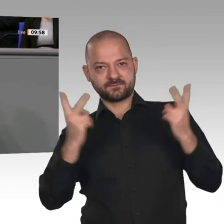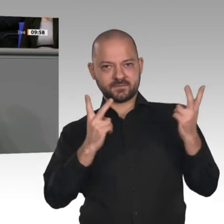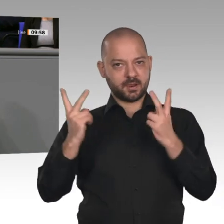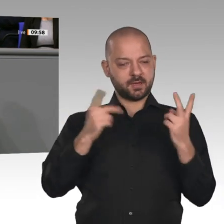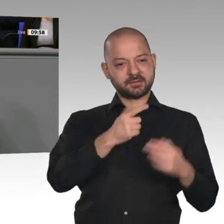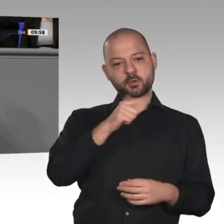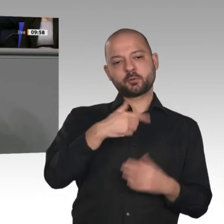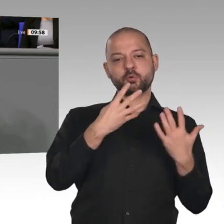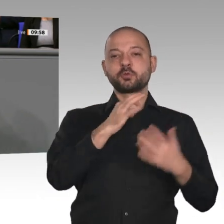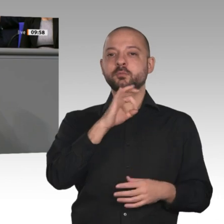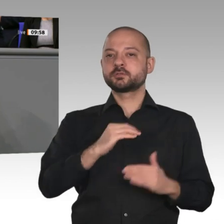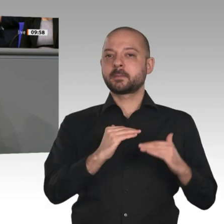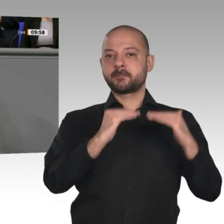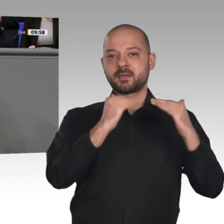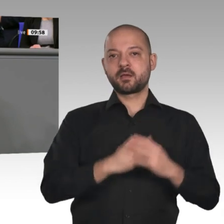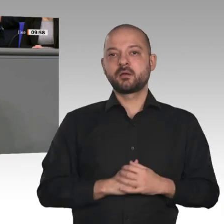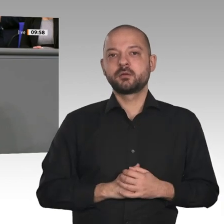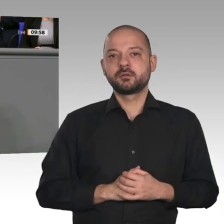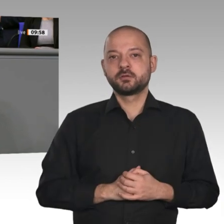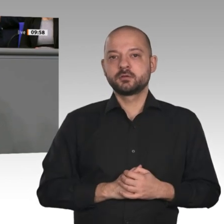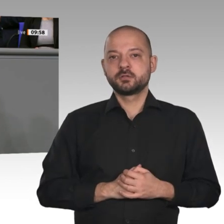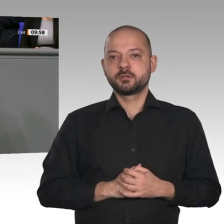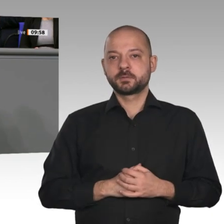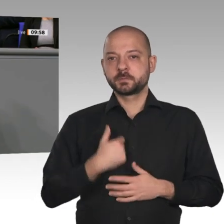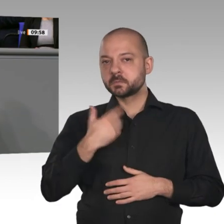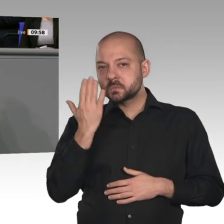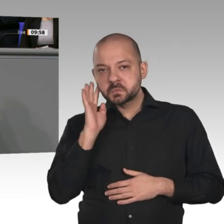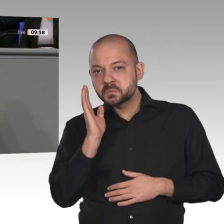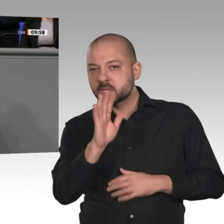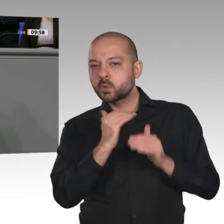nichts gehört, dabei hätte er das einmal loben können, sonst spricht er es immer